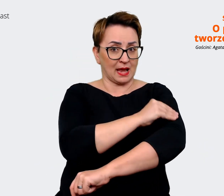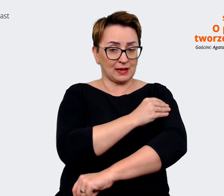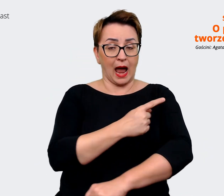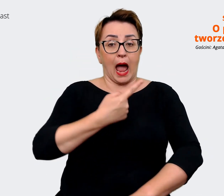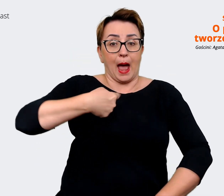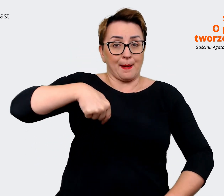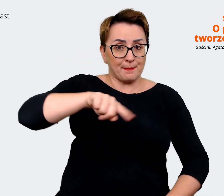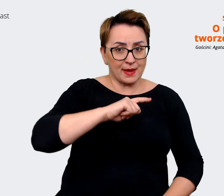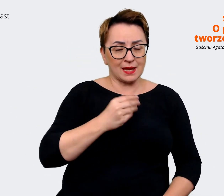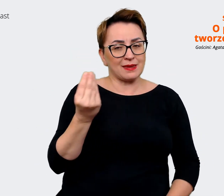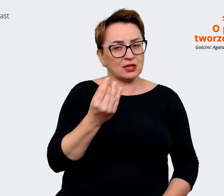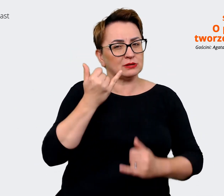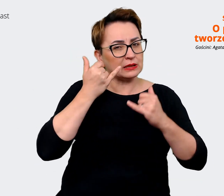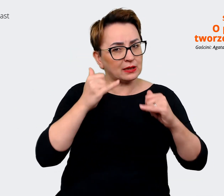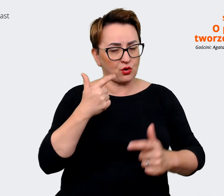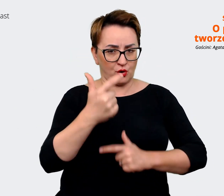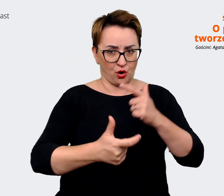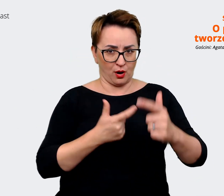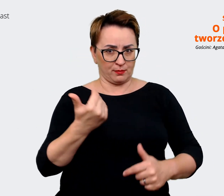jeszcze innego. Tym razem. Prowadzący: To znaczy?